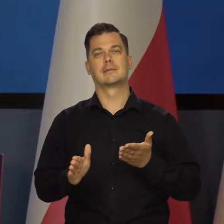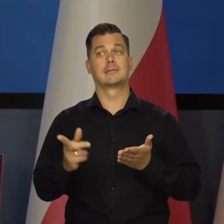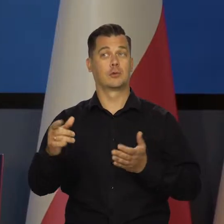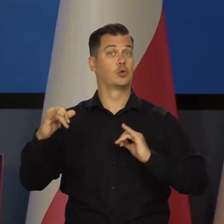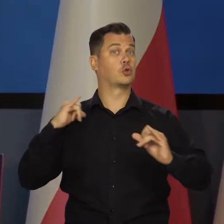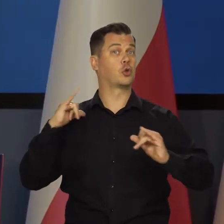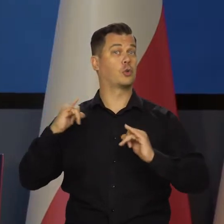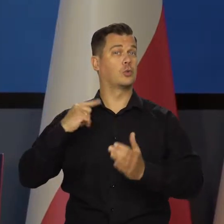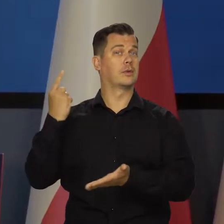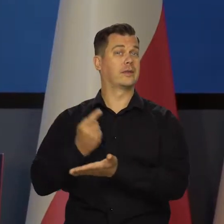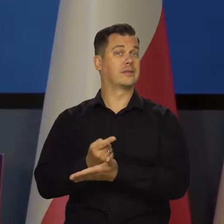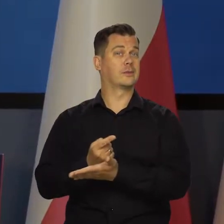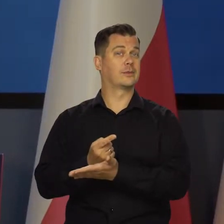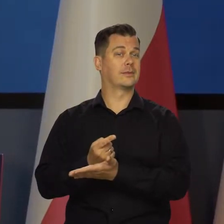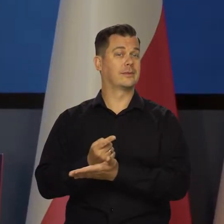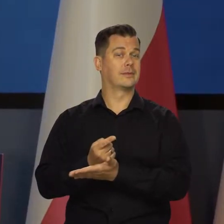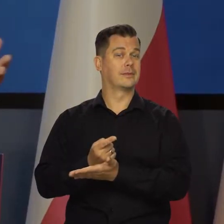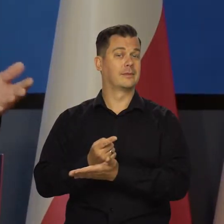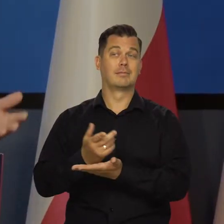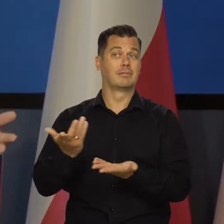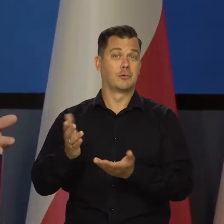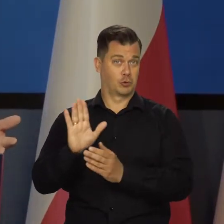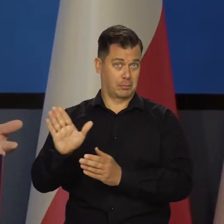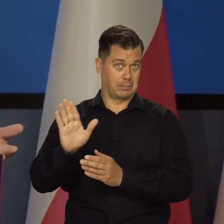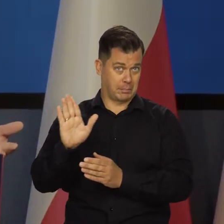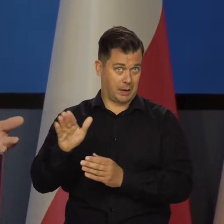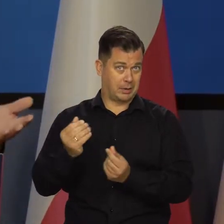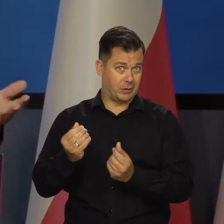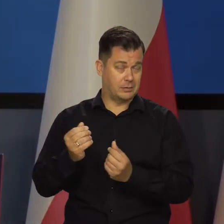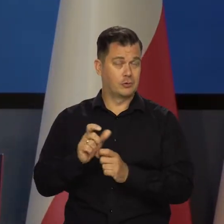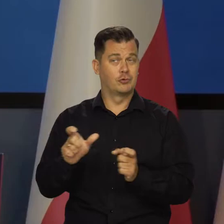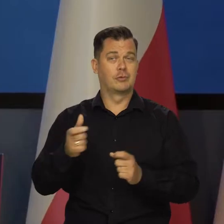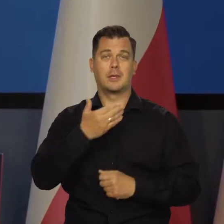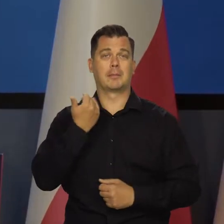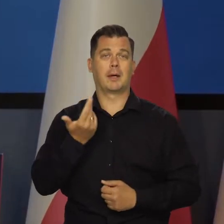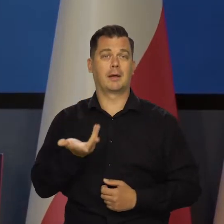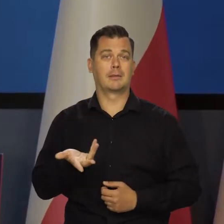Decyzja rządu, ale stosownie do możliwości, które ma rząd. Czy ma czy nie ma - nie wiem.